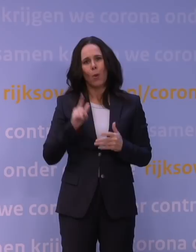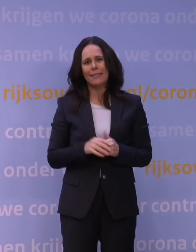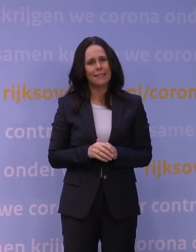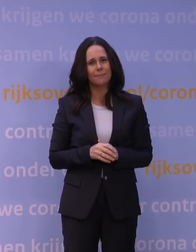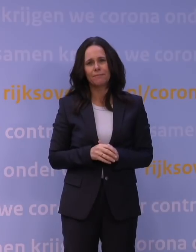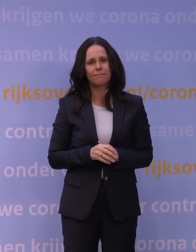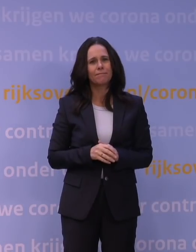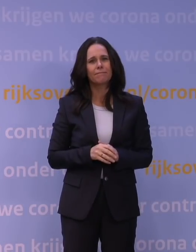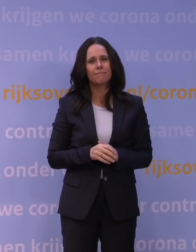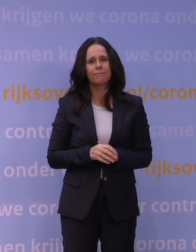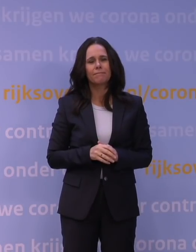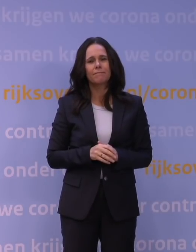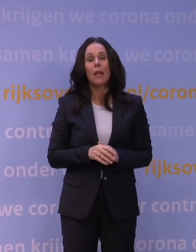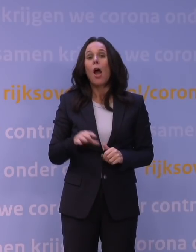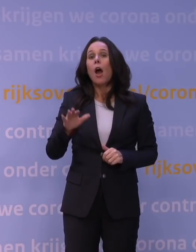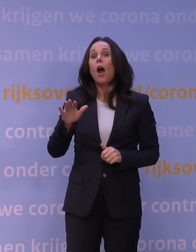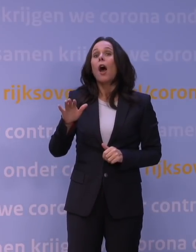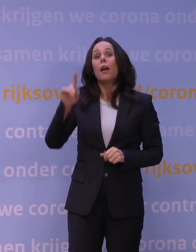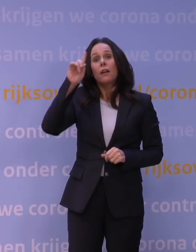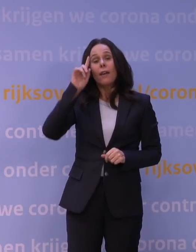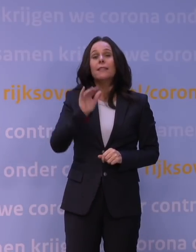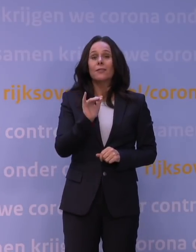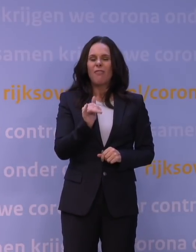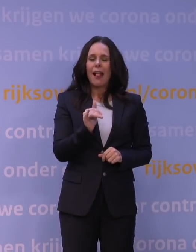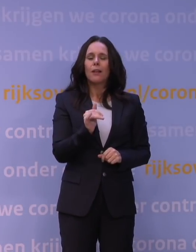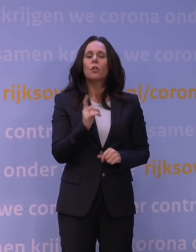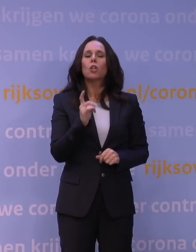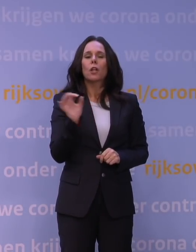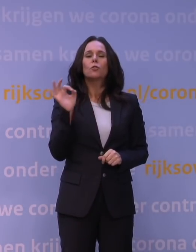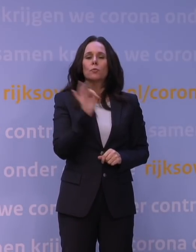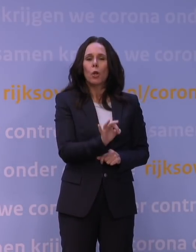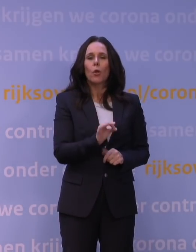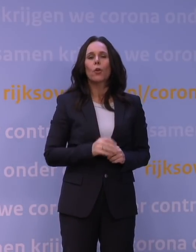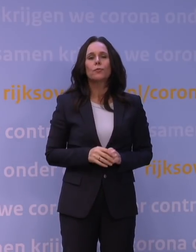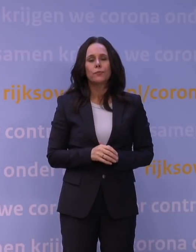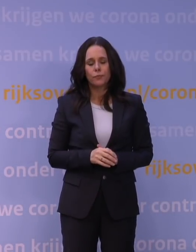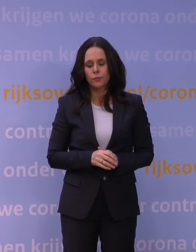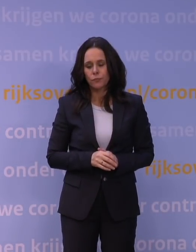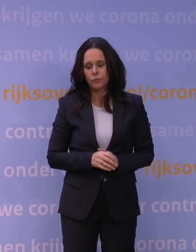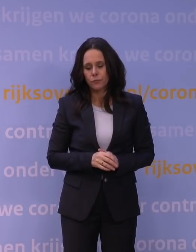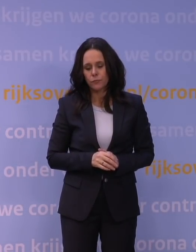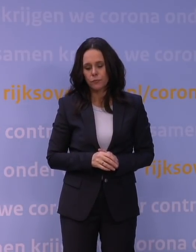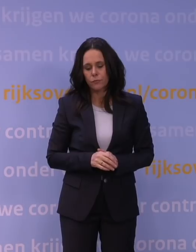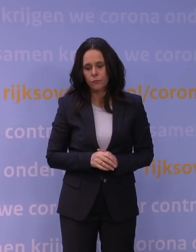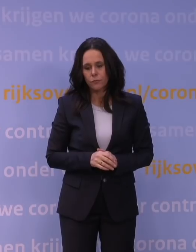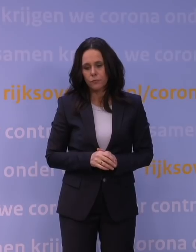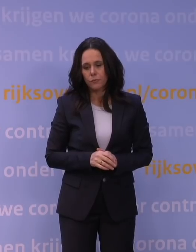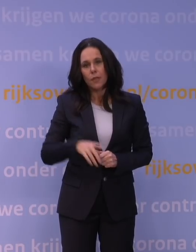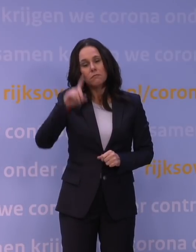We weten wel dat, en daar kom ik zo verder op terug... Wat we wel weten, is dat die omikronvariant zich kan onttrekken